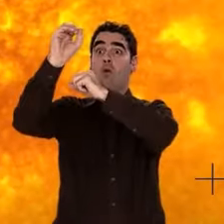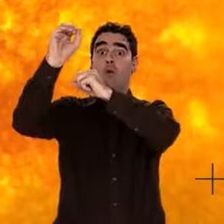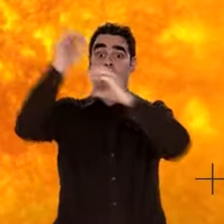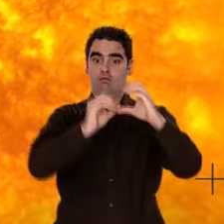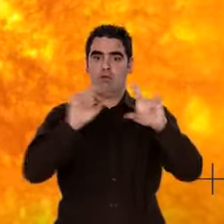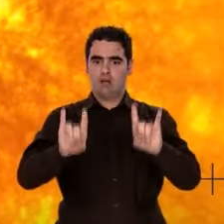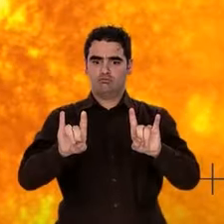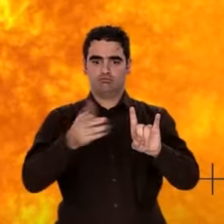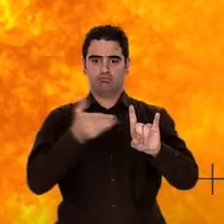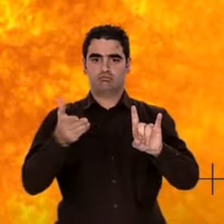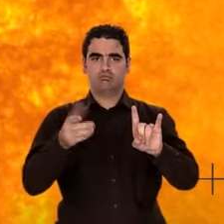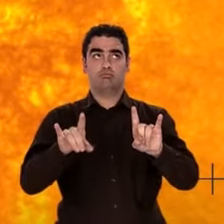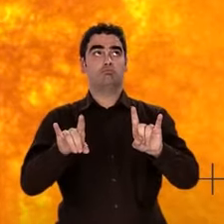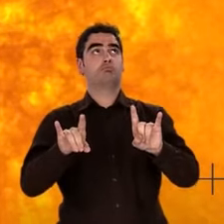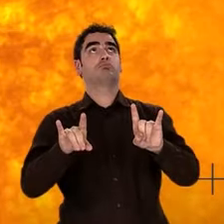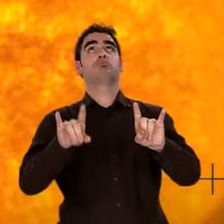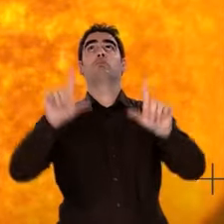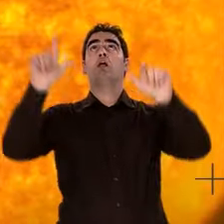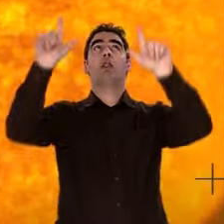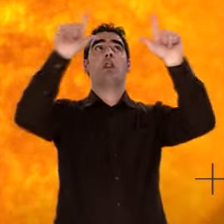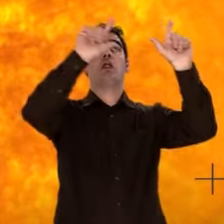distribué dans l'Univers par leurs explosions.